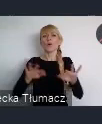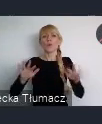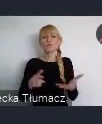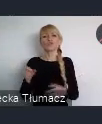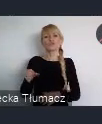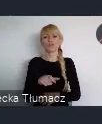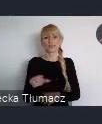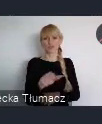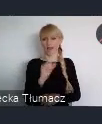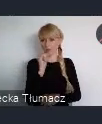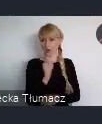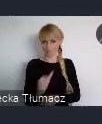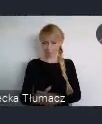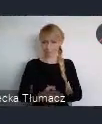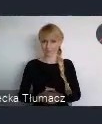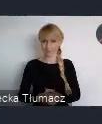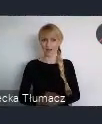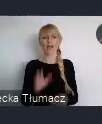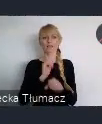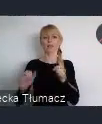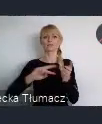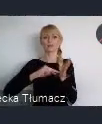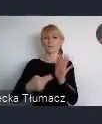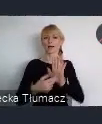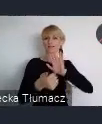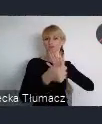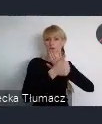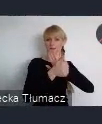Palnujemy tutaj 16 paneli w 4 obszarach tematycznych.